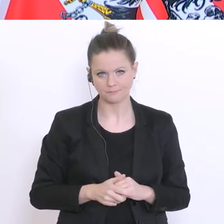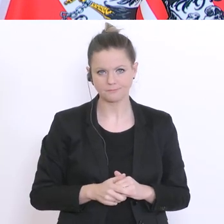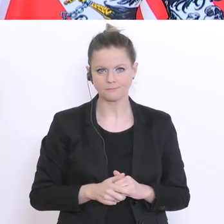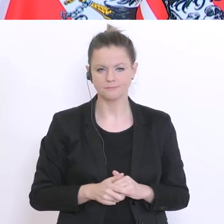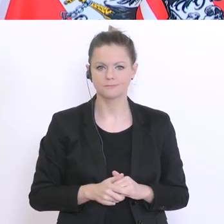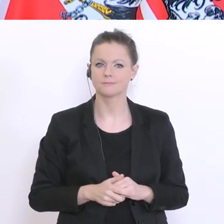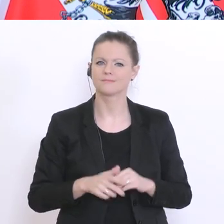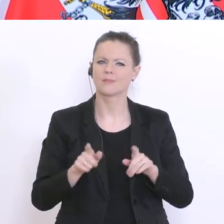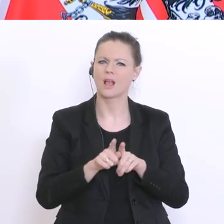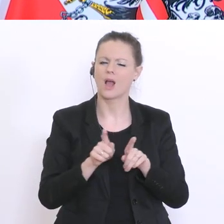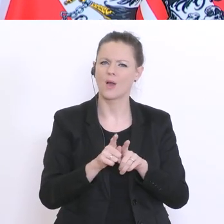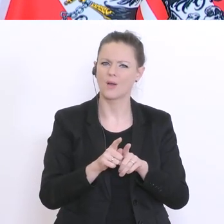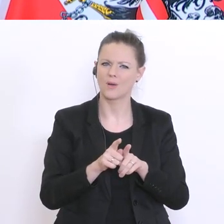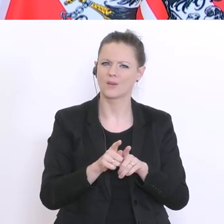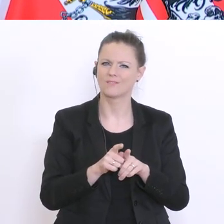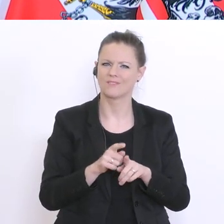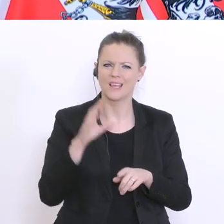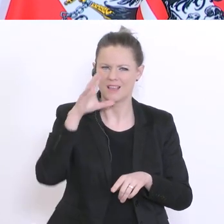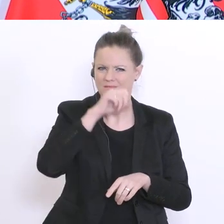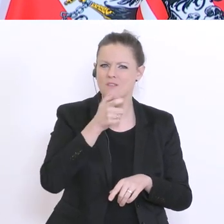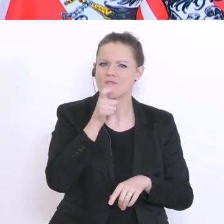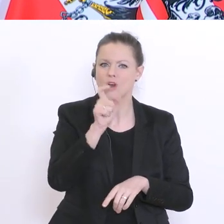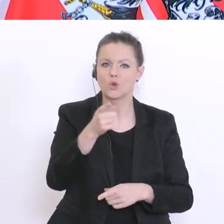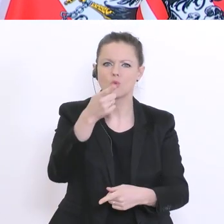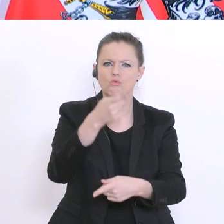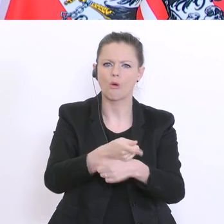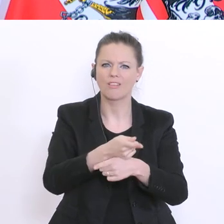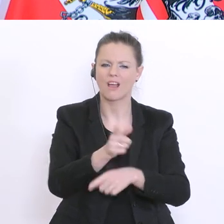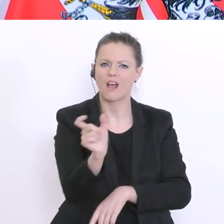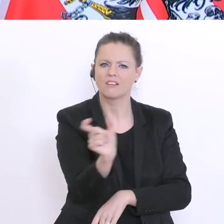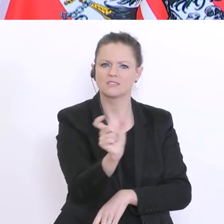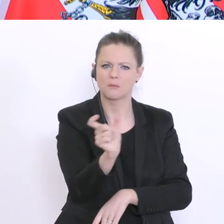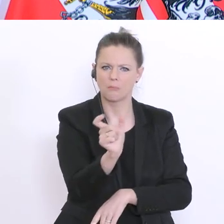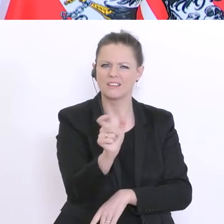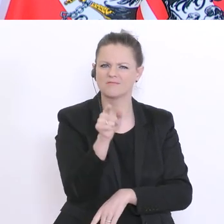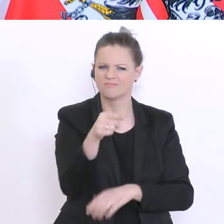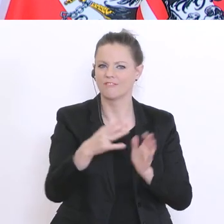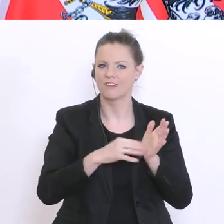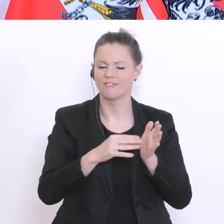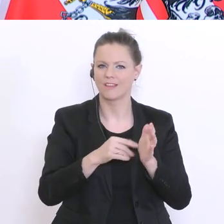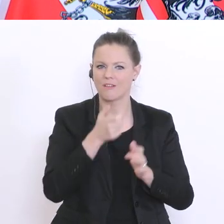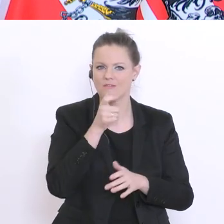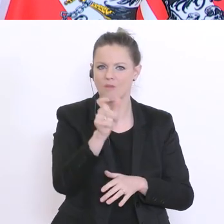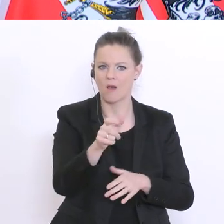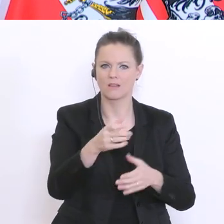des neutralen Semesters gebraucht. Des neutralen Semesters im Sinne der Familienbeihilfe, der